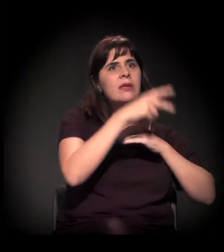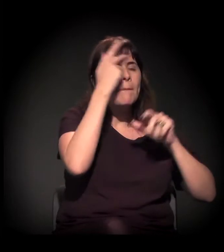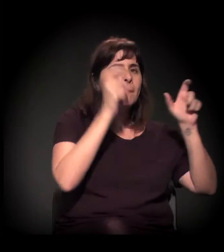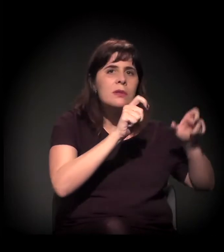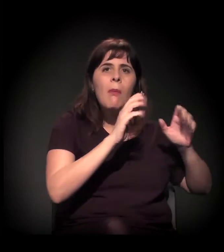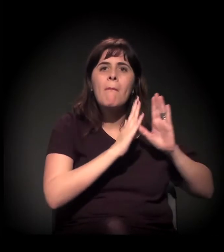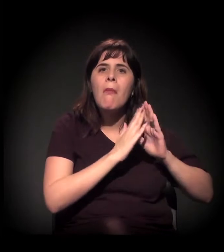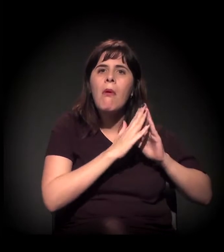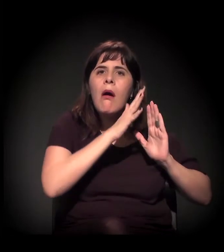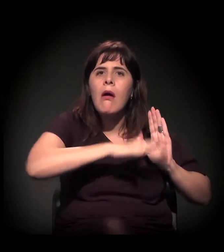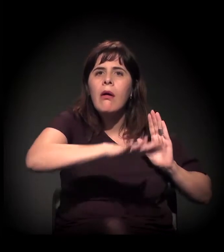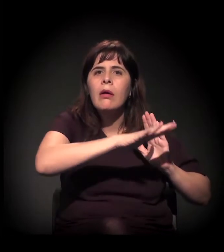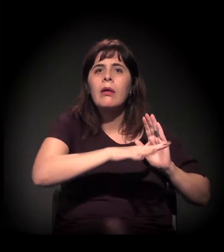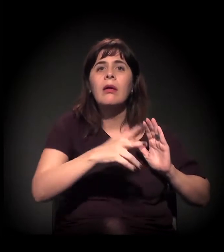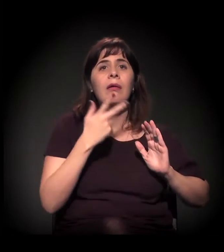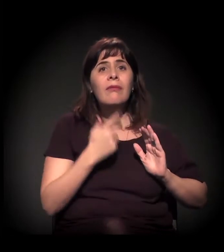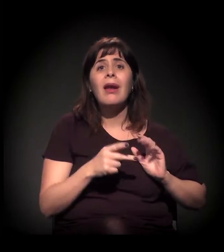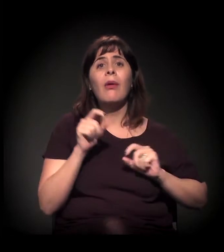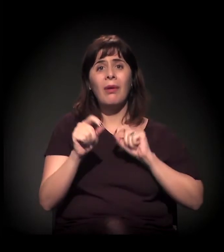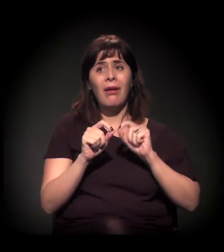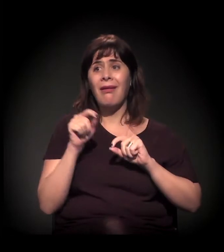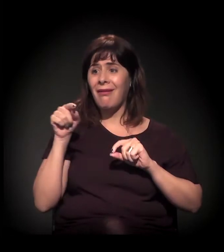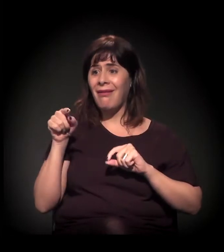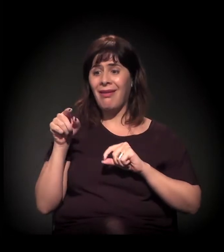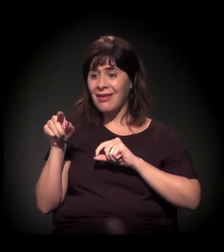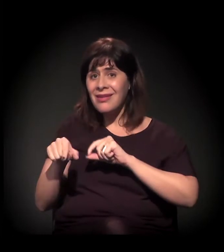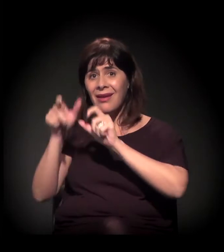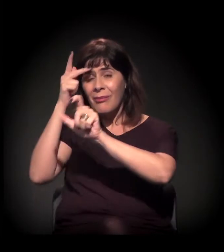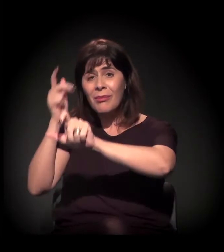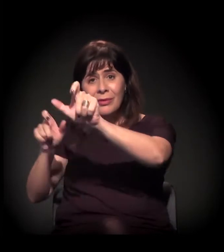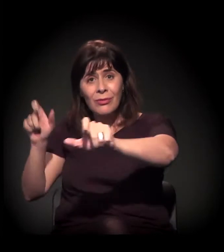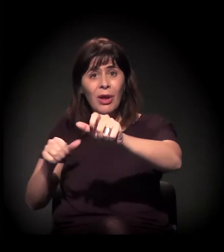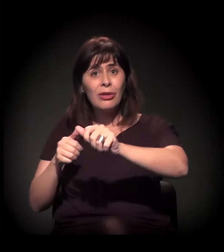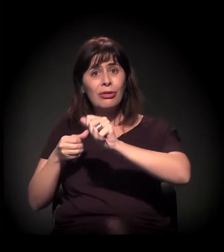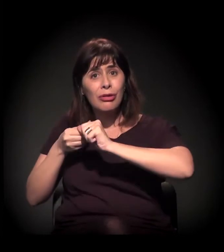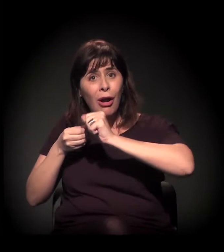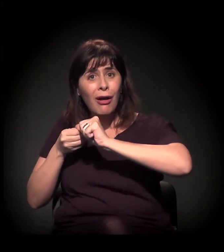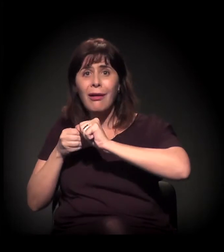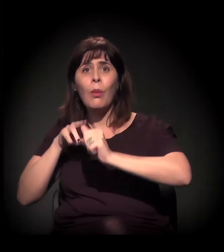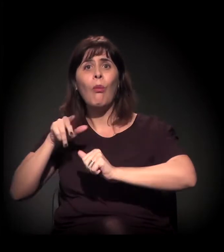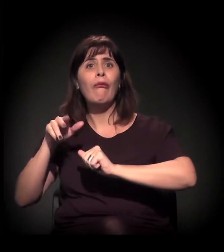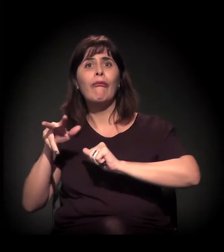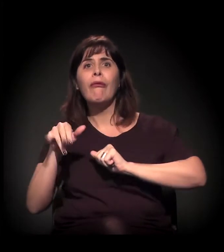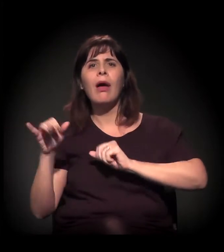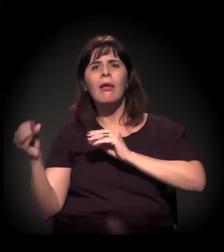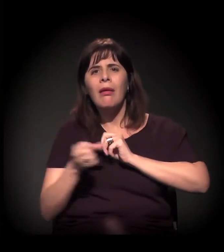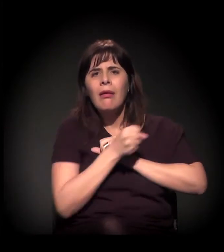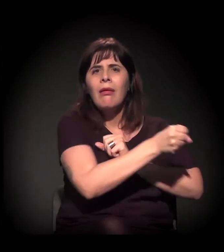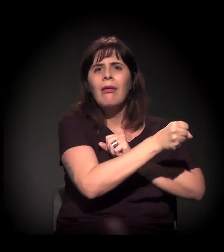de eles entenderem que não estão na Nova Luz. Em última instância, quando o preço do aluguel subir,